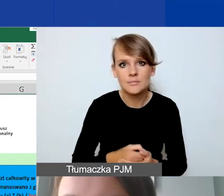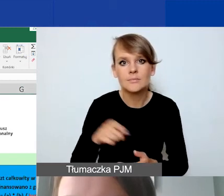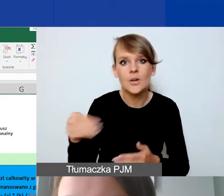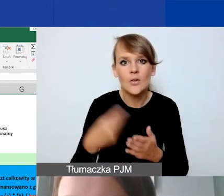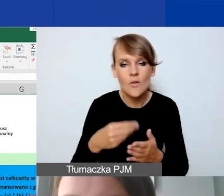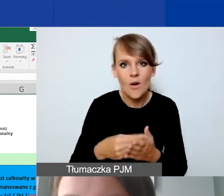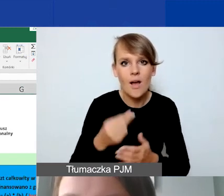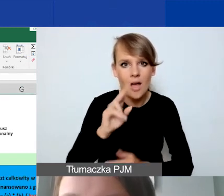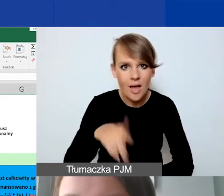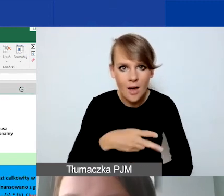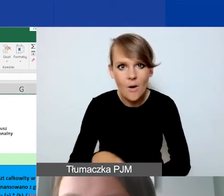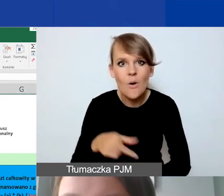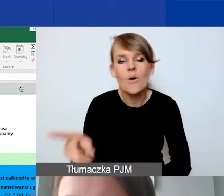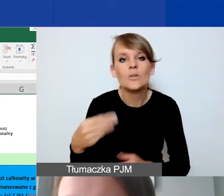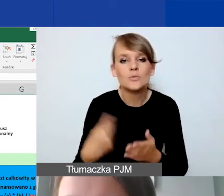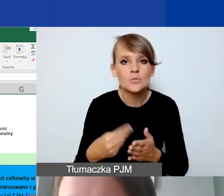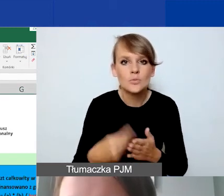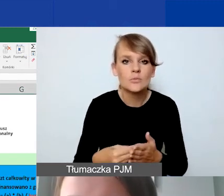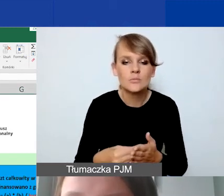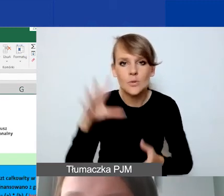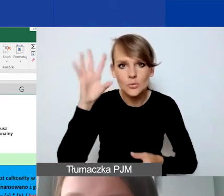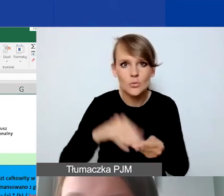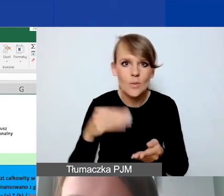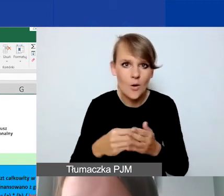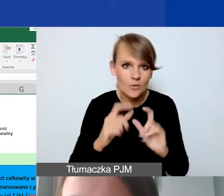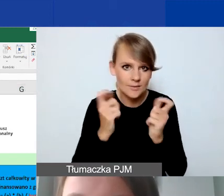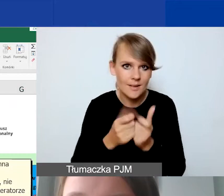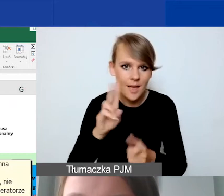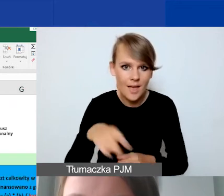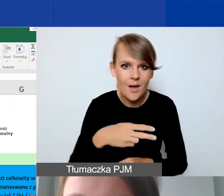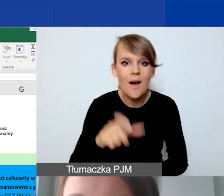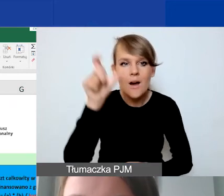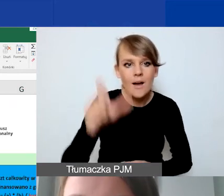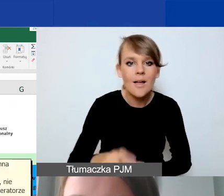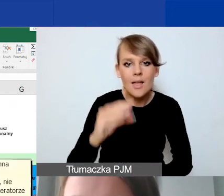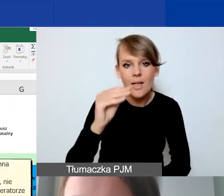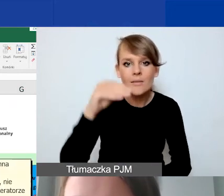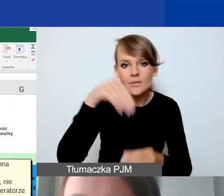i sumę kosztów całkowitych w euro. Ta kolumna E z kosztem całkowitym PLN